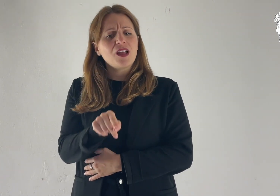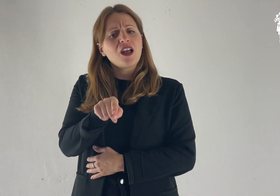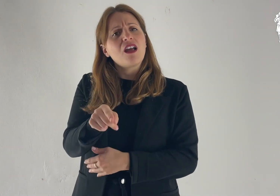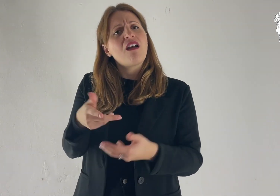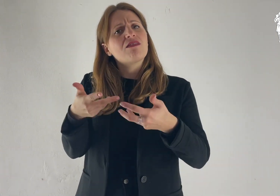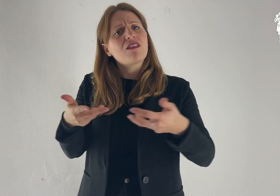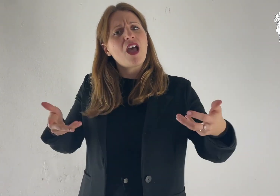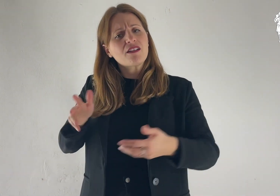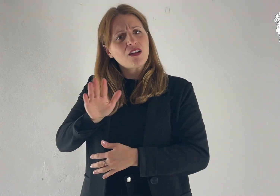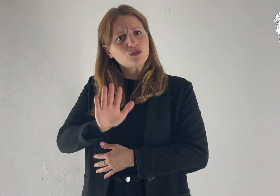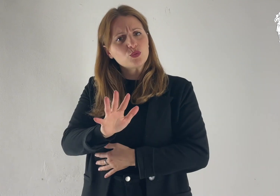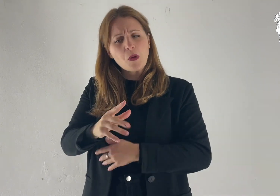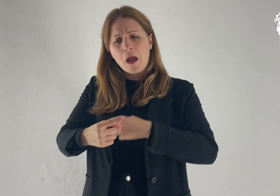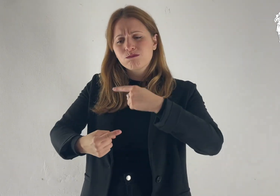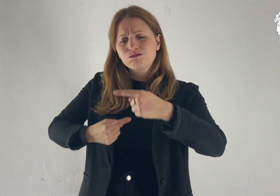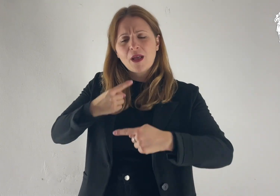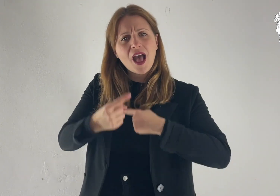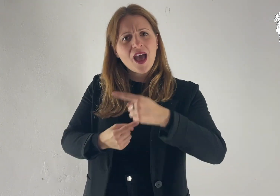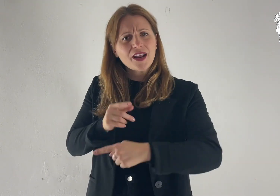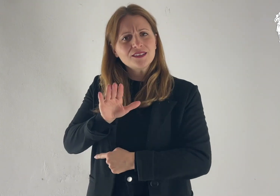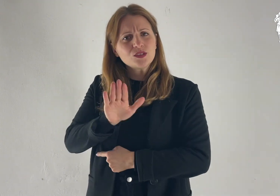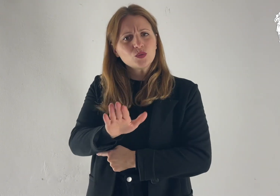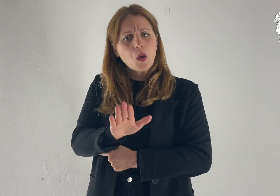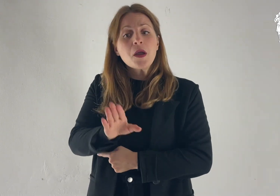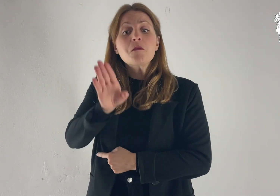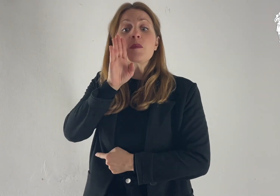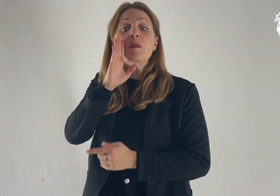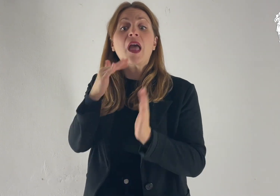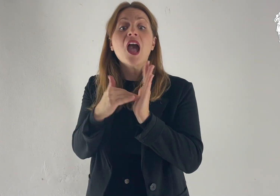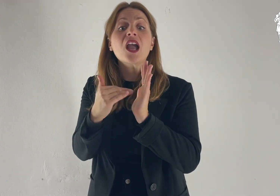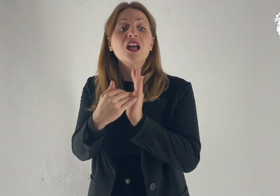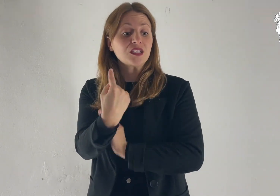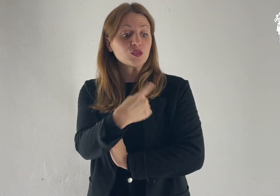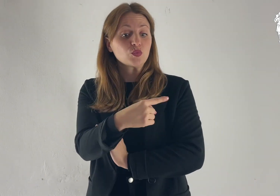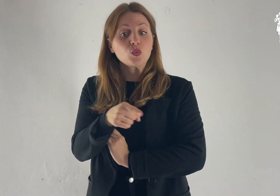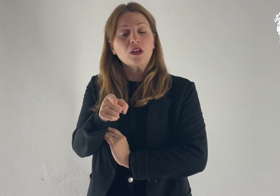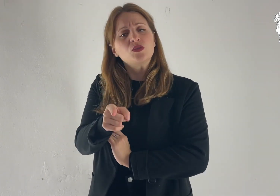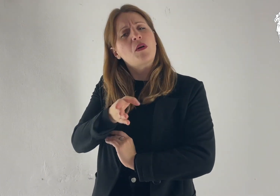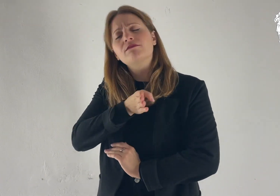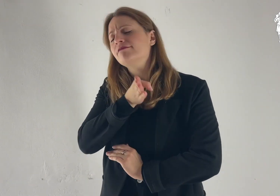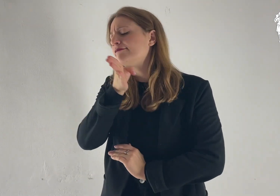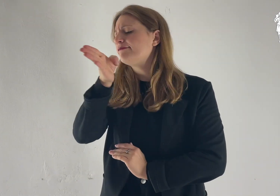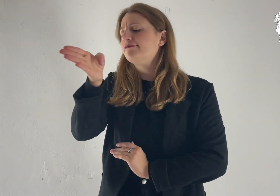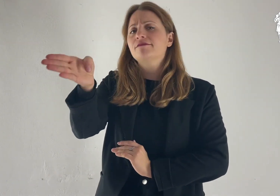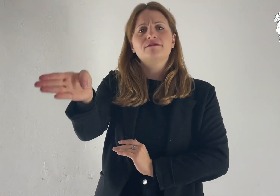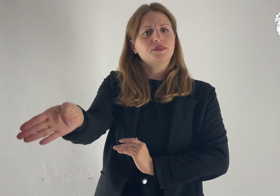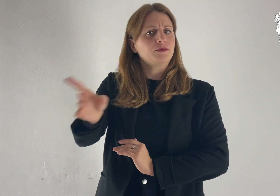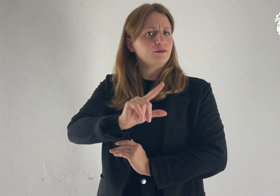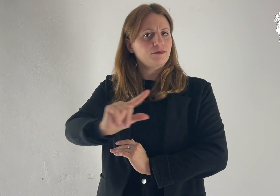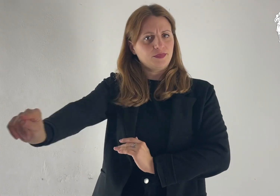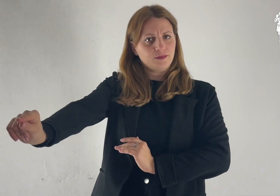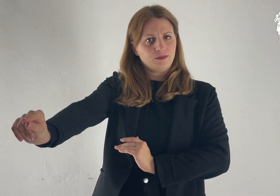«Vàttene dalla tua terra, dalla tua parentela e dalla casa di tuo padre,